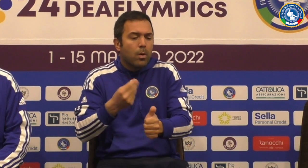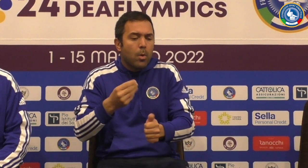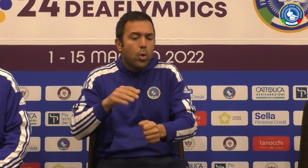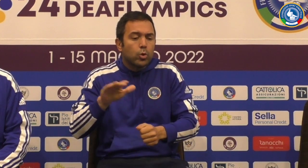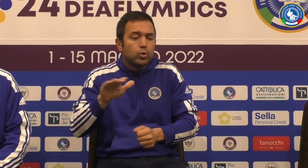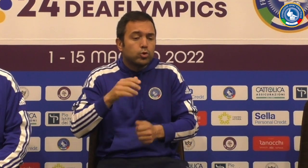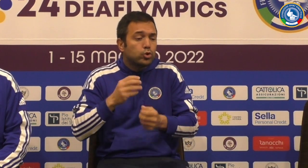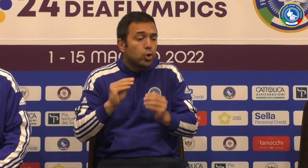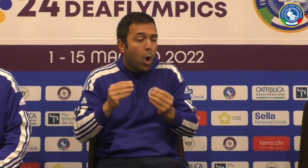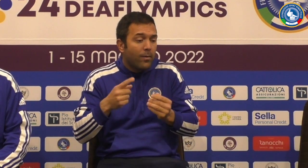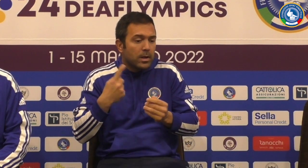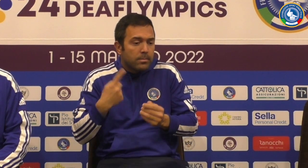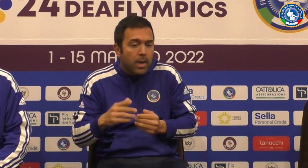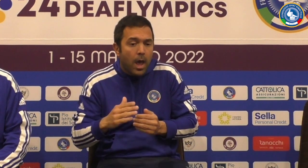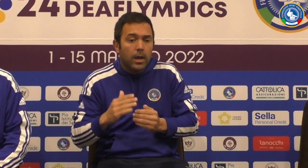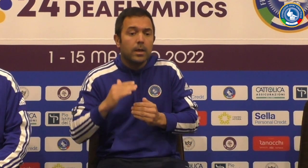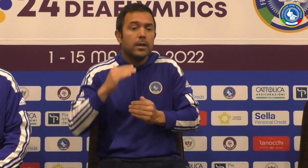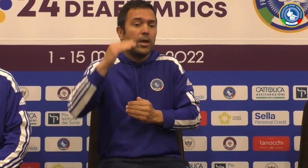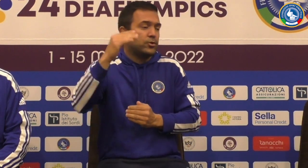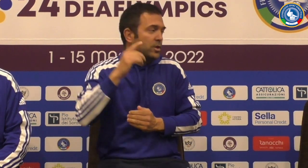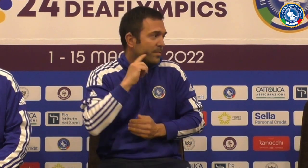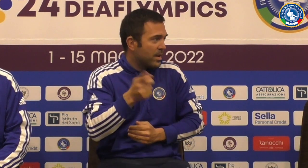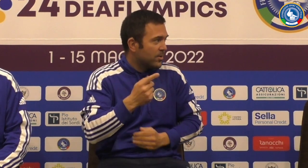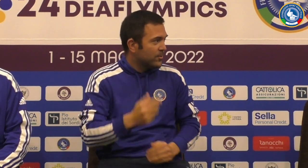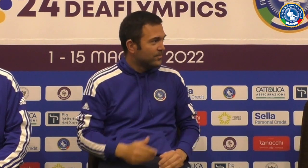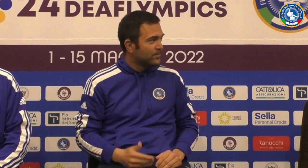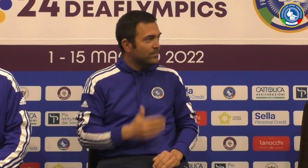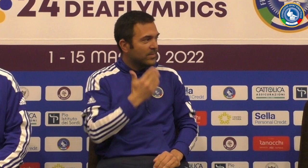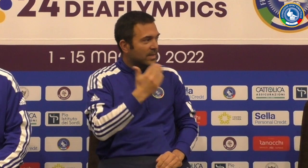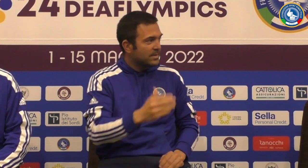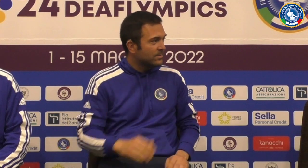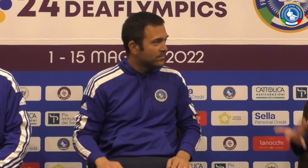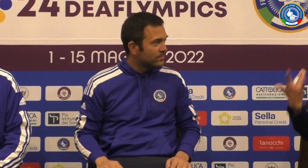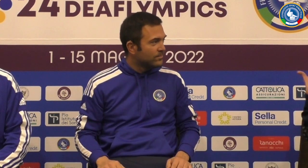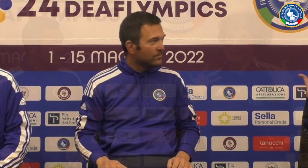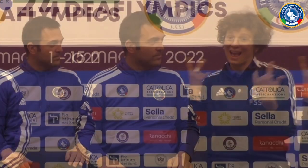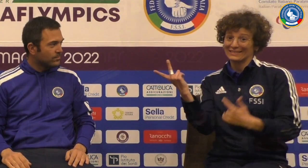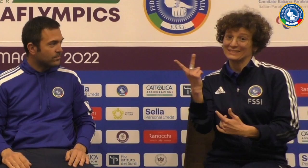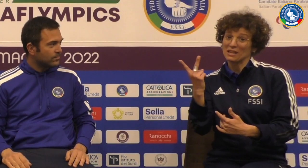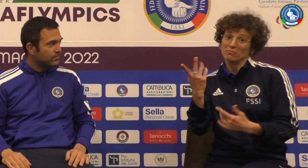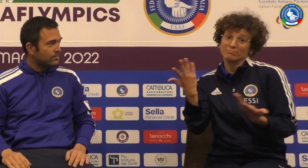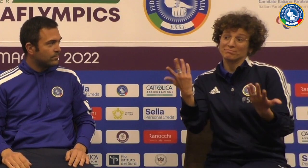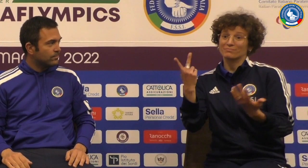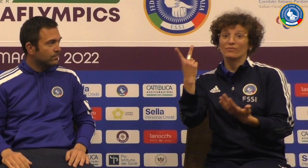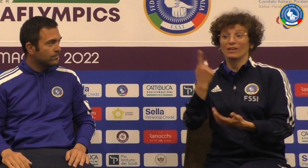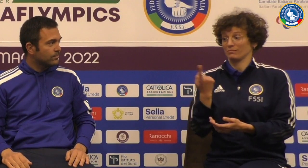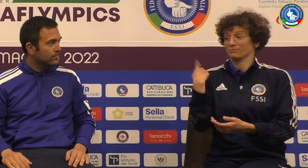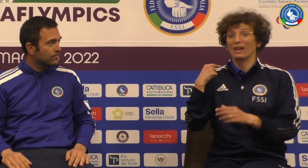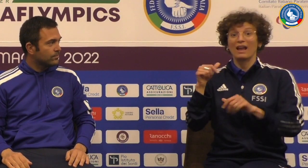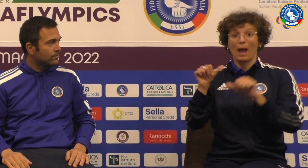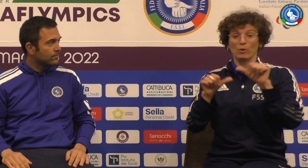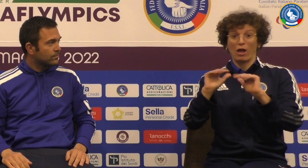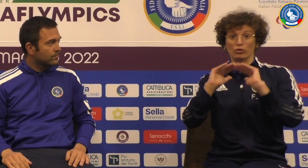E non sappiamo che noi come federazione seguiamo i giovani per potermi far crescere sicuramente meglio è vero